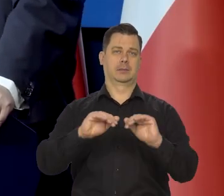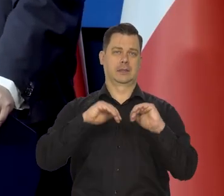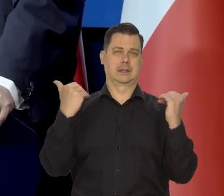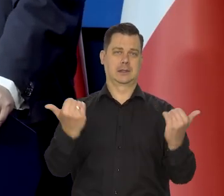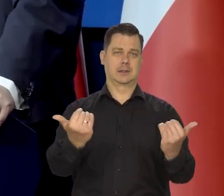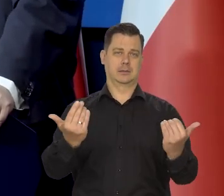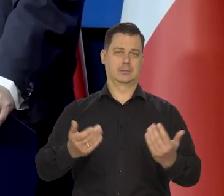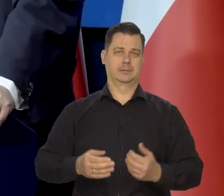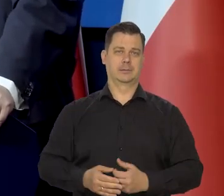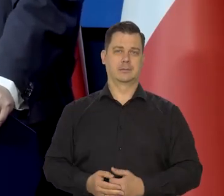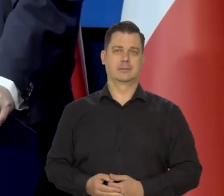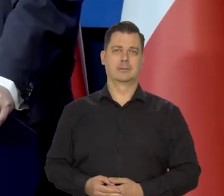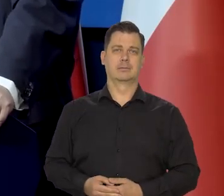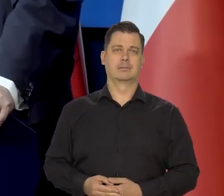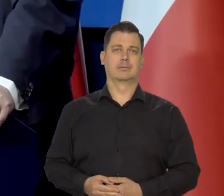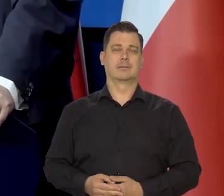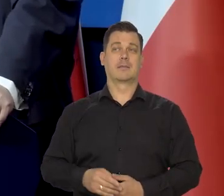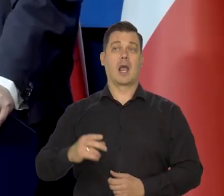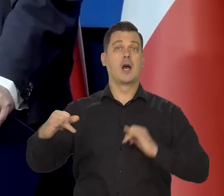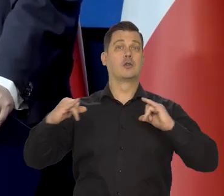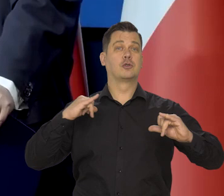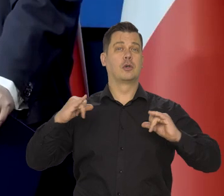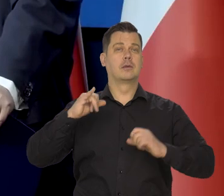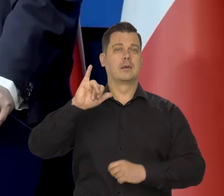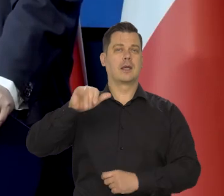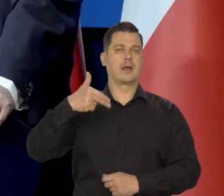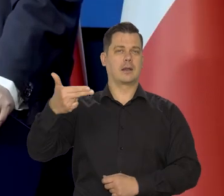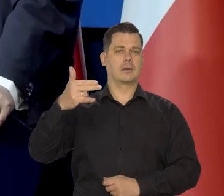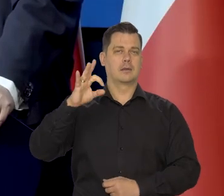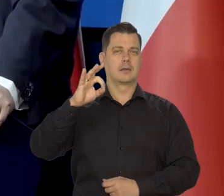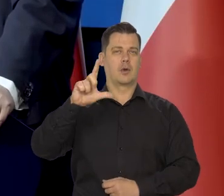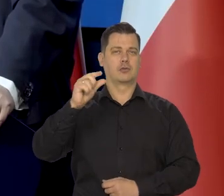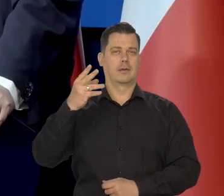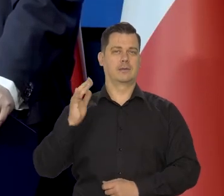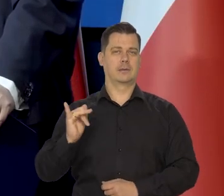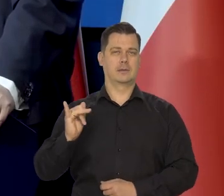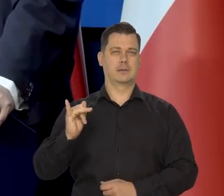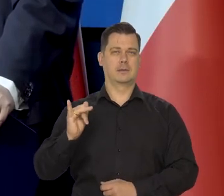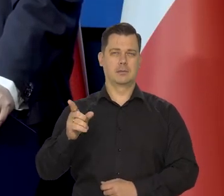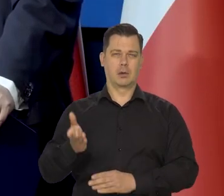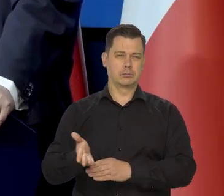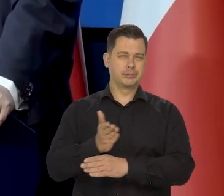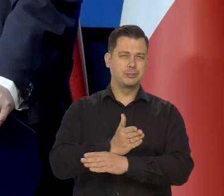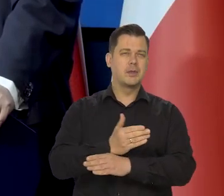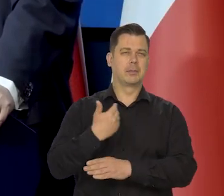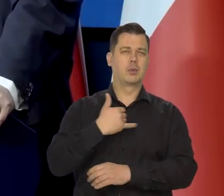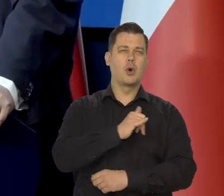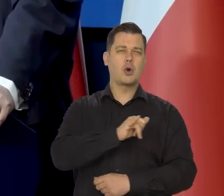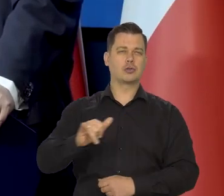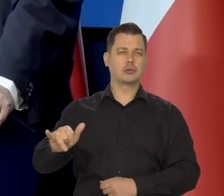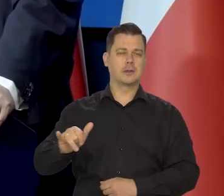Od czasów rządu Jana Olszewskiego rocznica jego śmierci właśnie minęła,